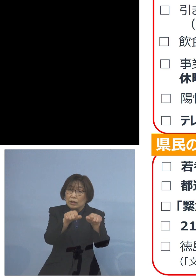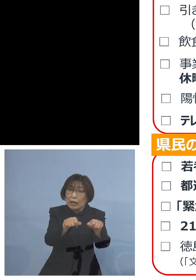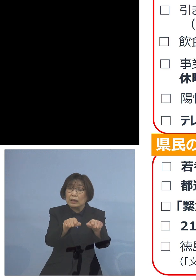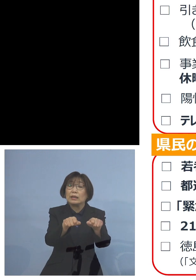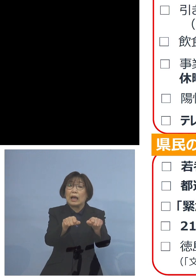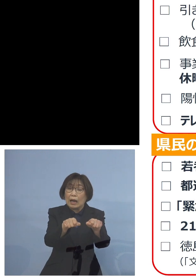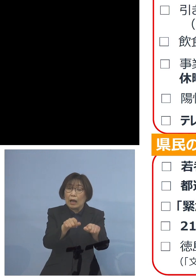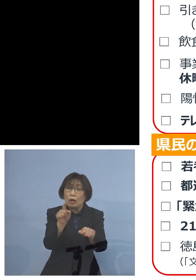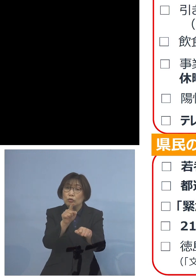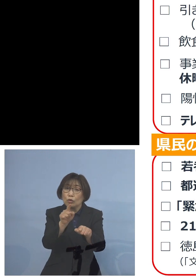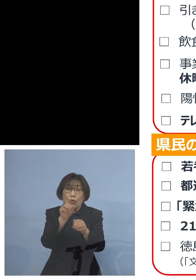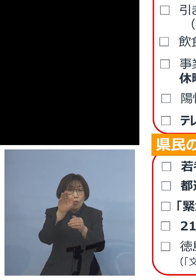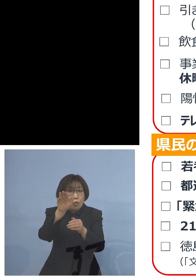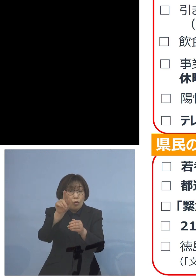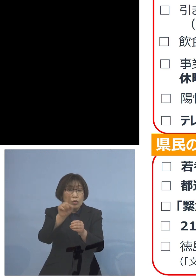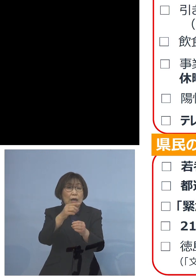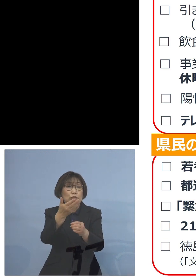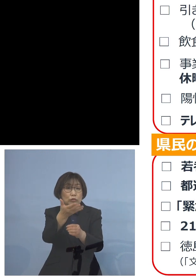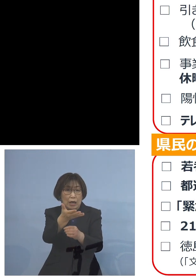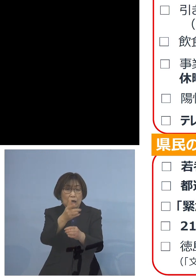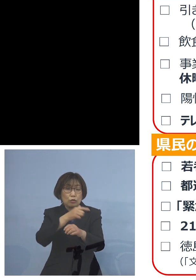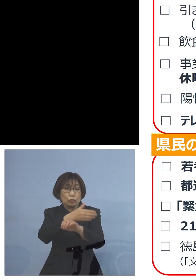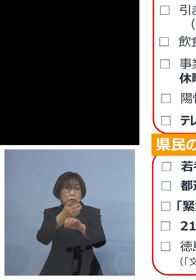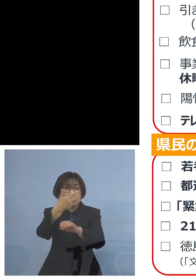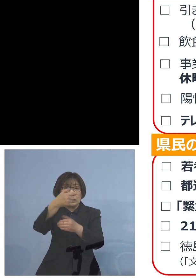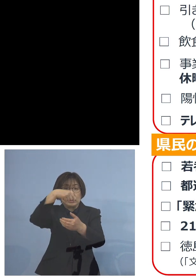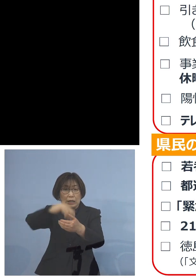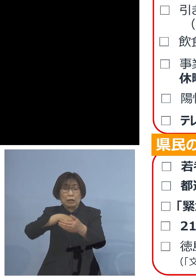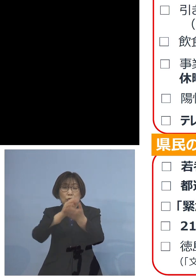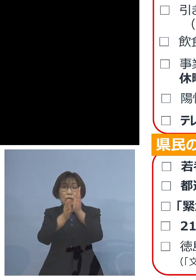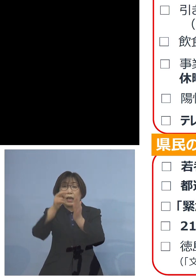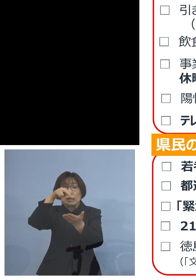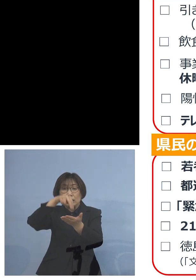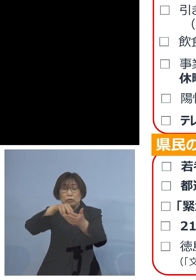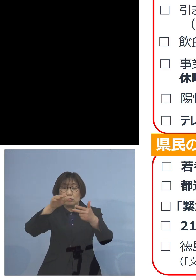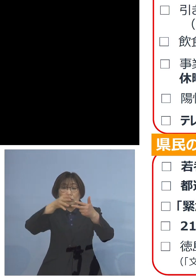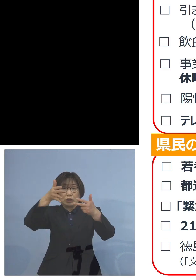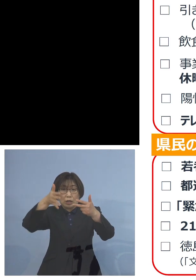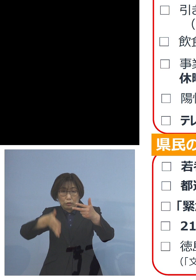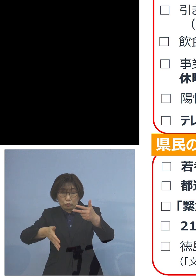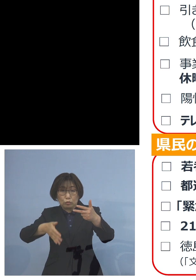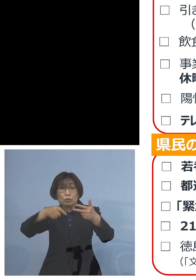徳島市内にある県立の施設 こちらの利用につきましては